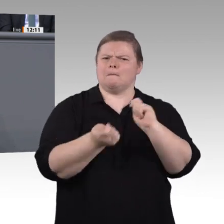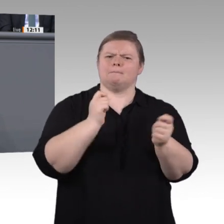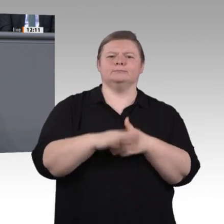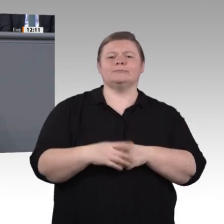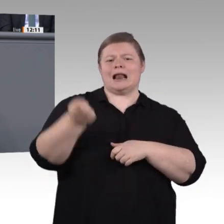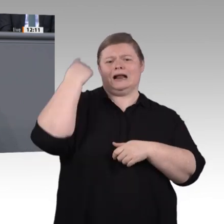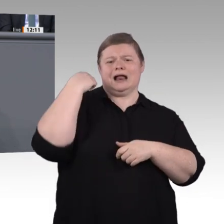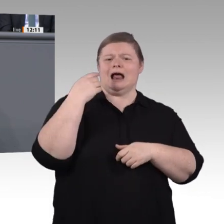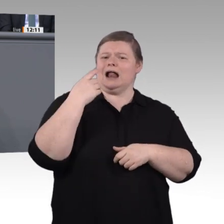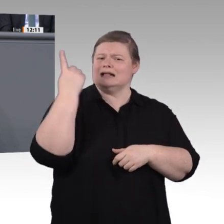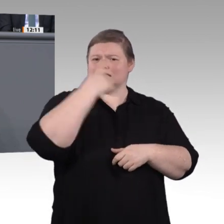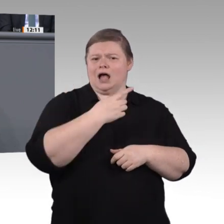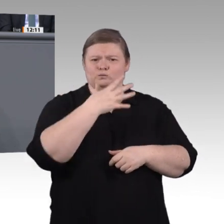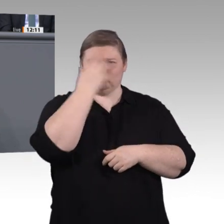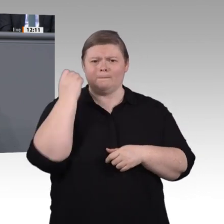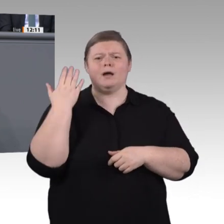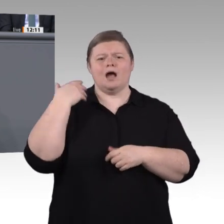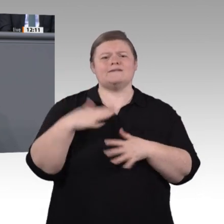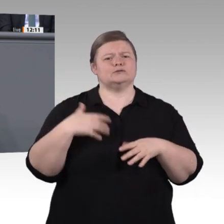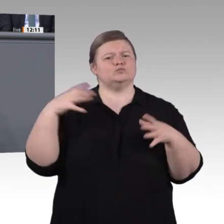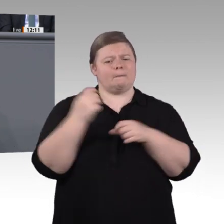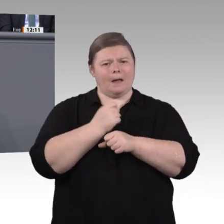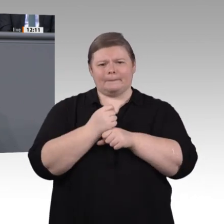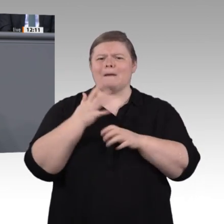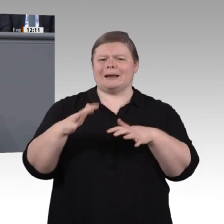Auch das ist angesprochen worden, und das sind nur einige der Fragen, deren Beantwortung